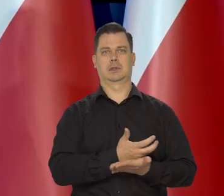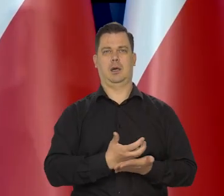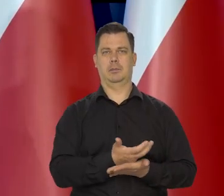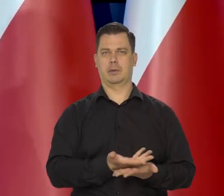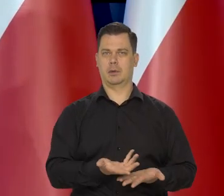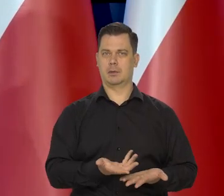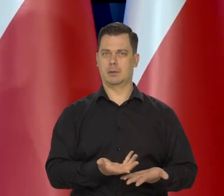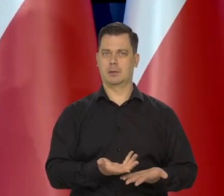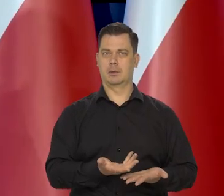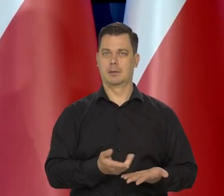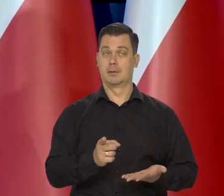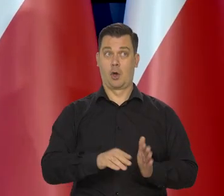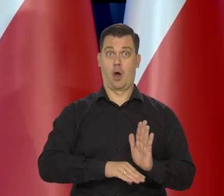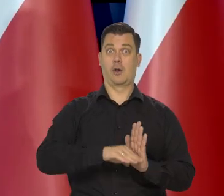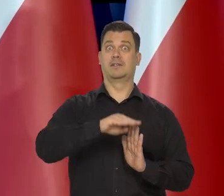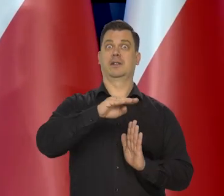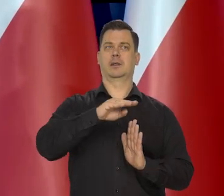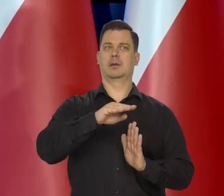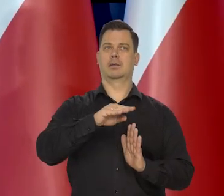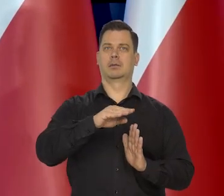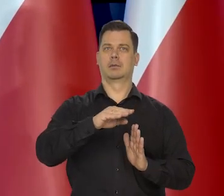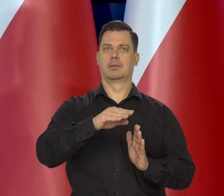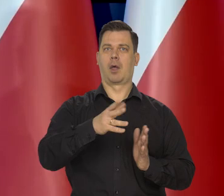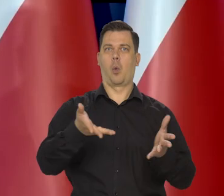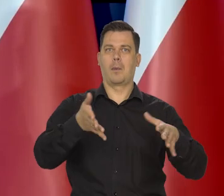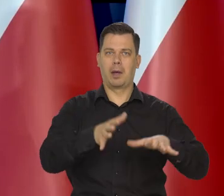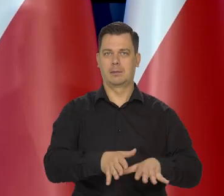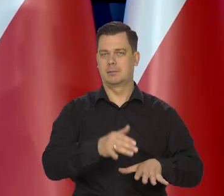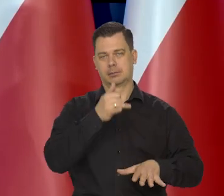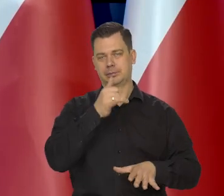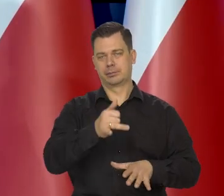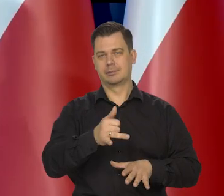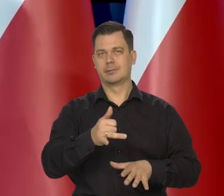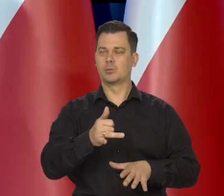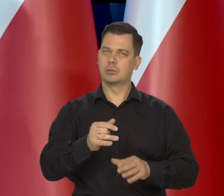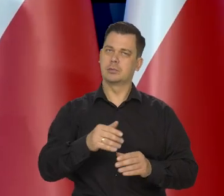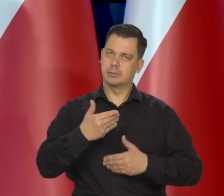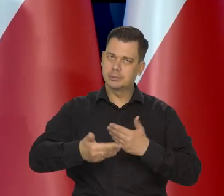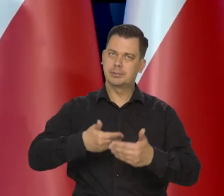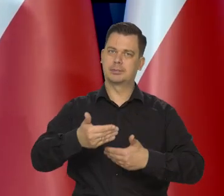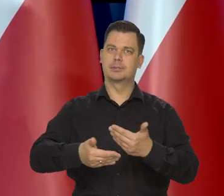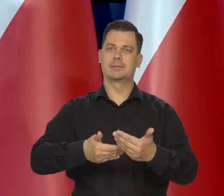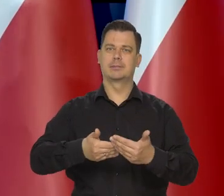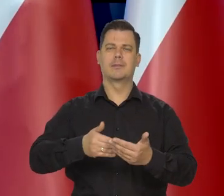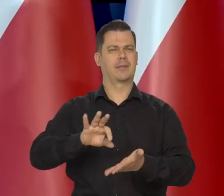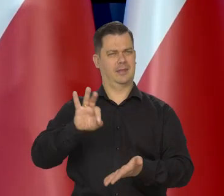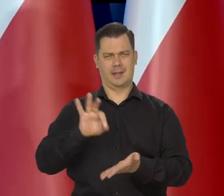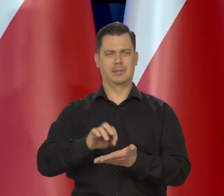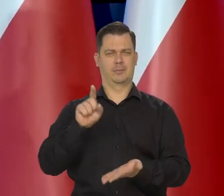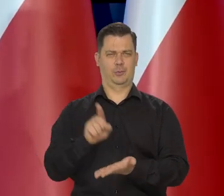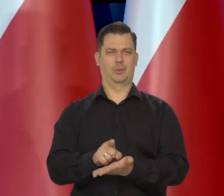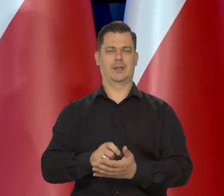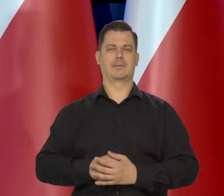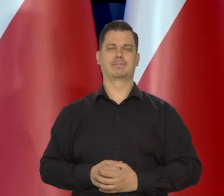Polaków i bez spowolnienia tego doganiania krajów najbogatszych. Jestem pewien, że to się uda.